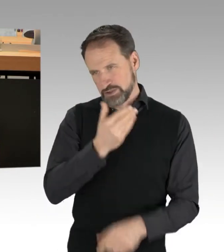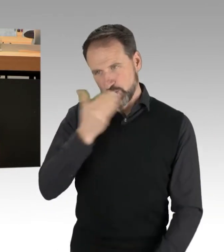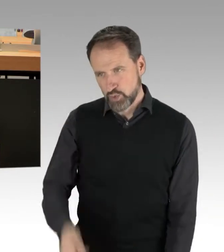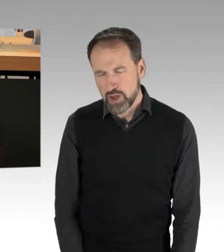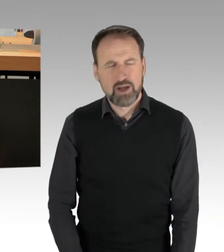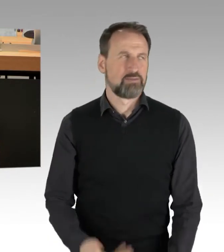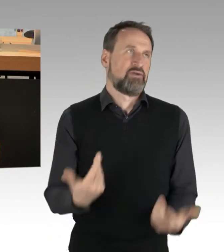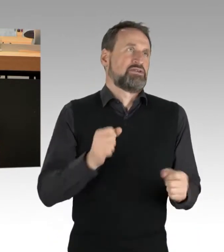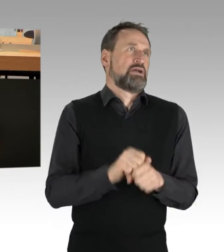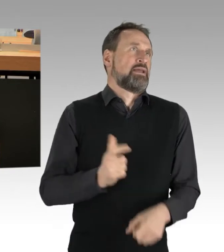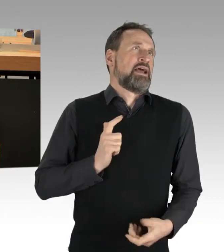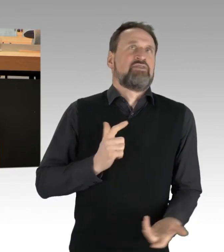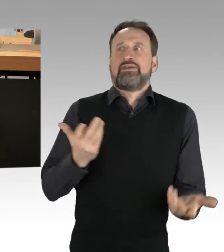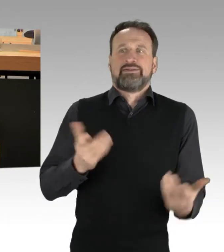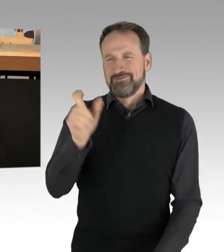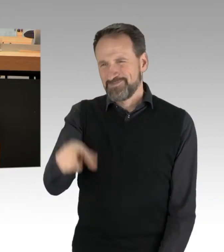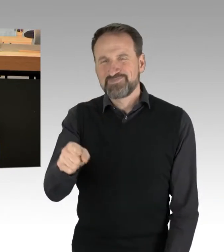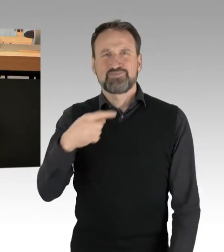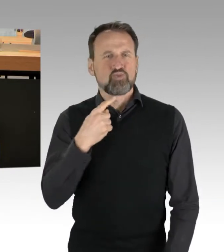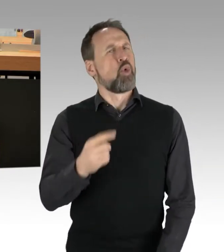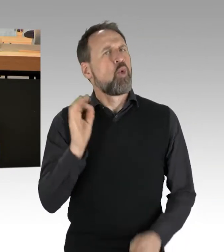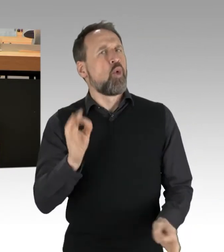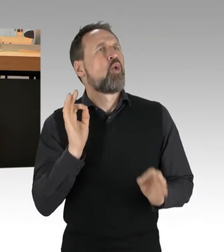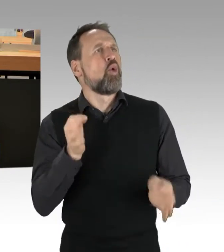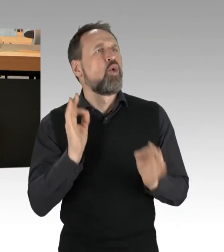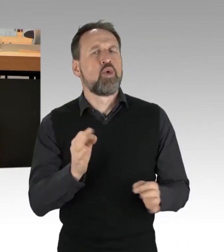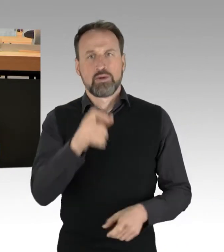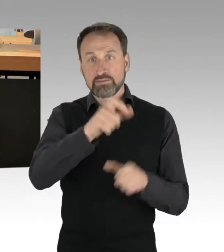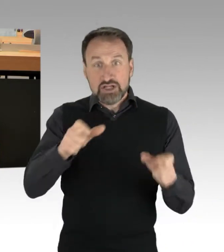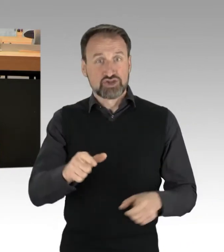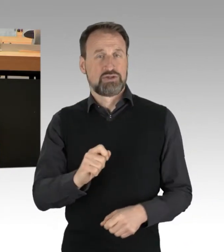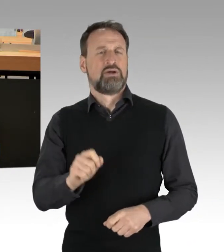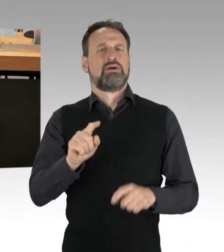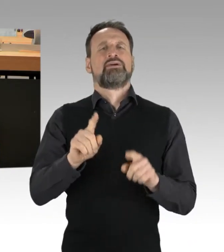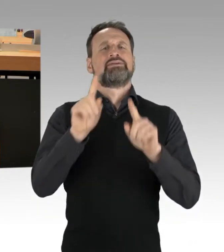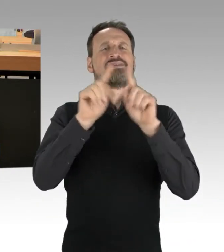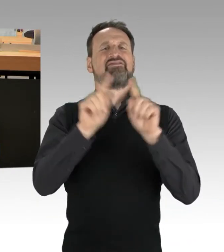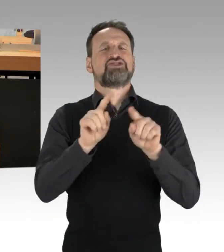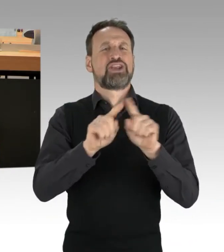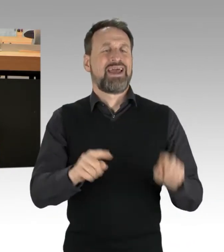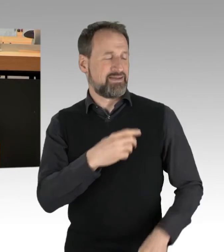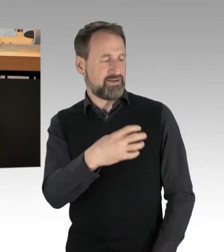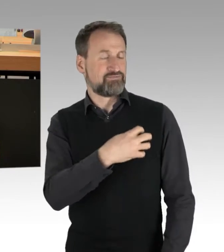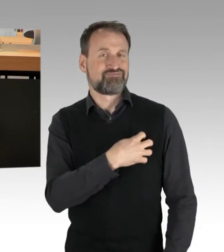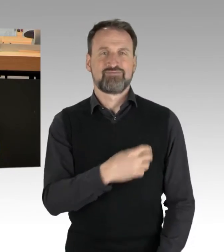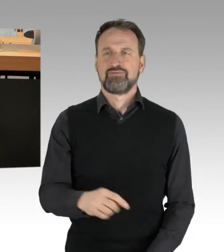wenn Menschen mit nachgemachten David-Sternen mit der Aufschrift "Ungeimpft" auf die Straße gehen, die Maskenpflicht ignorieren